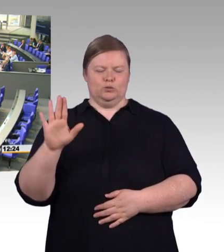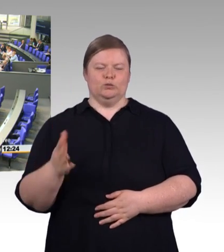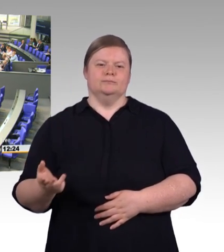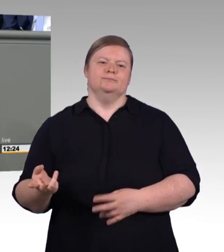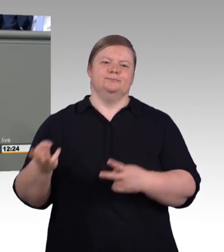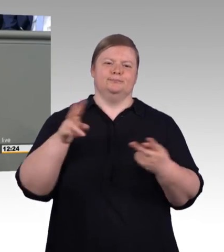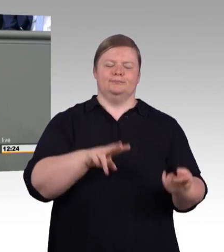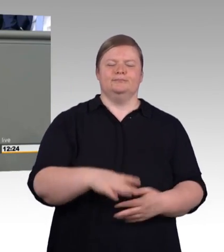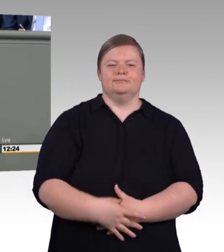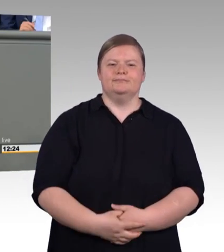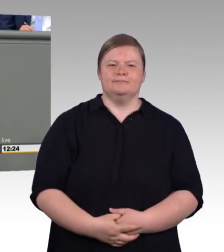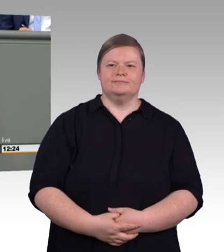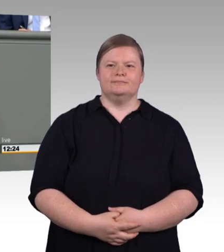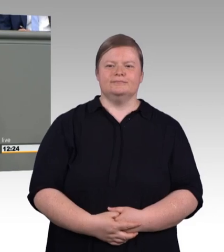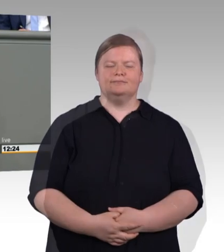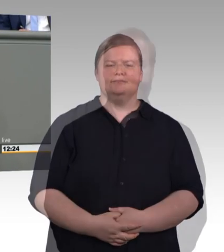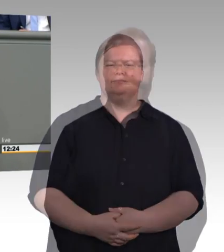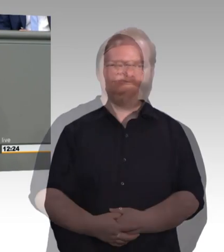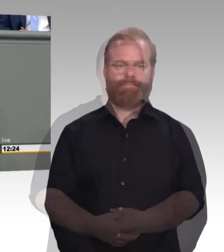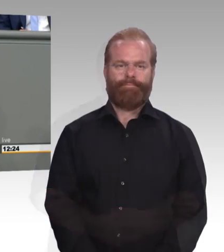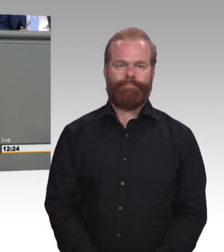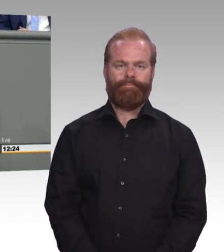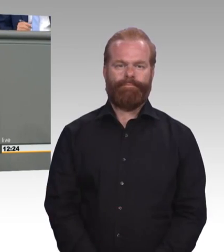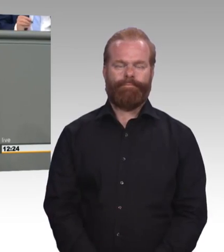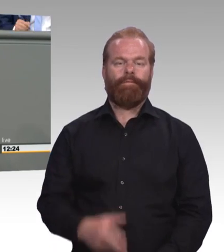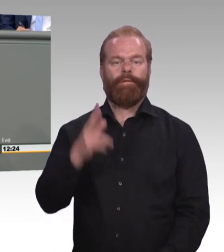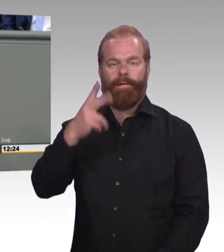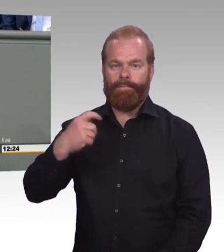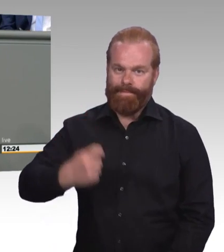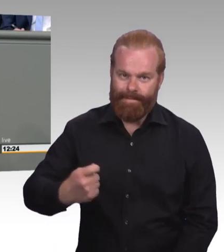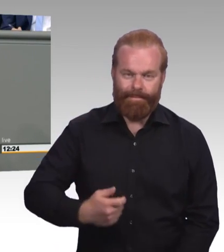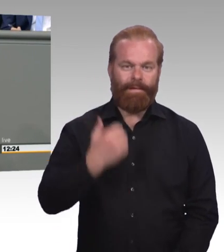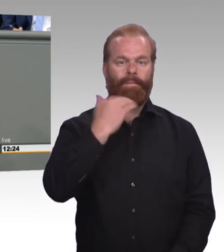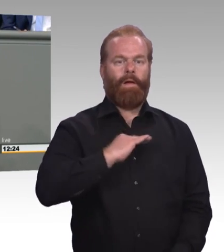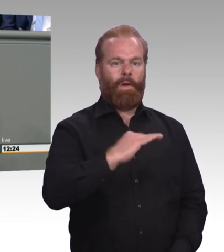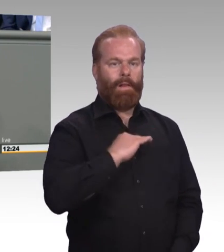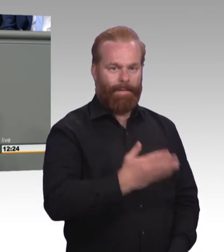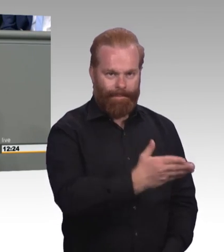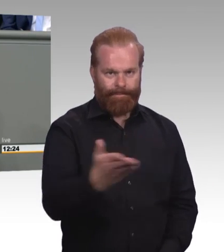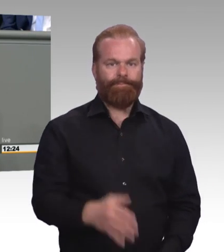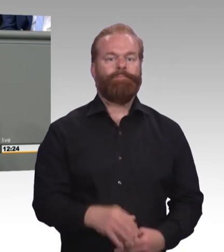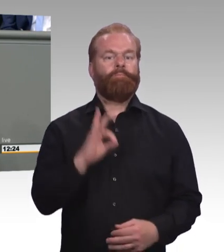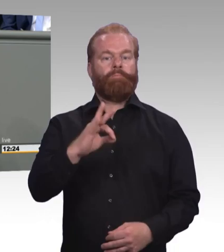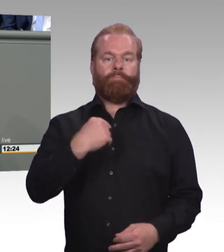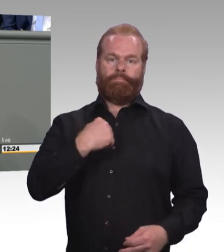Mit Auszubildenden, mit ihren Betrieben, mit den Leitern von den Berufsschulen, mit den Vertretern von der Kreishandwerkerschaft,